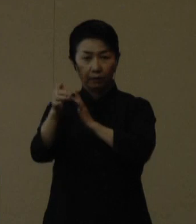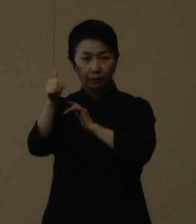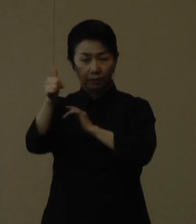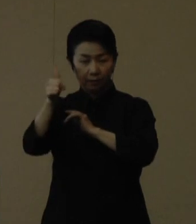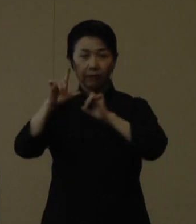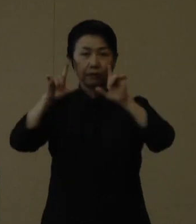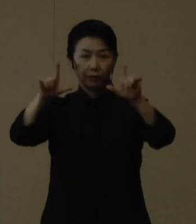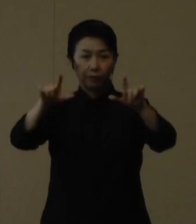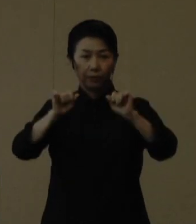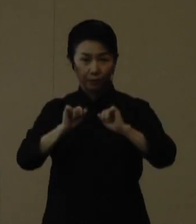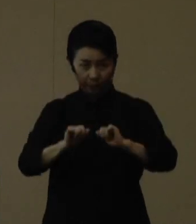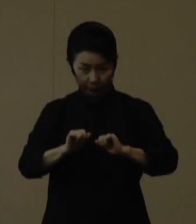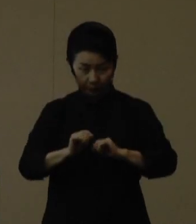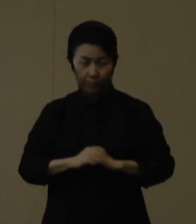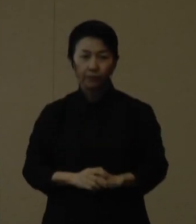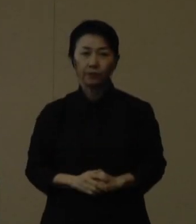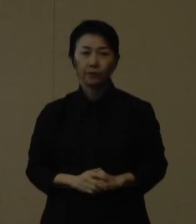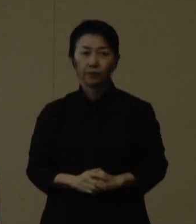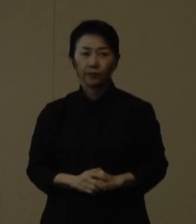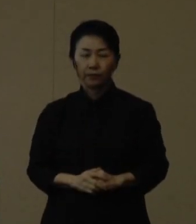玉城知事からコメントをお願いいたします